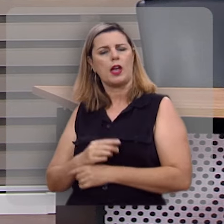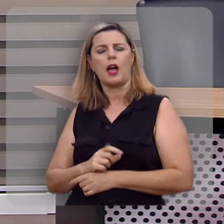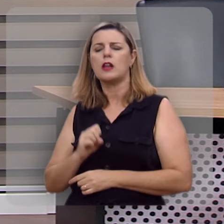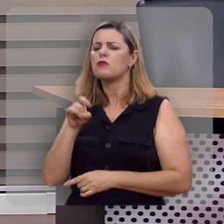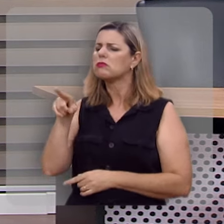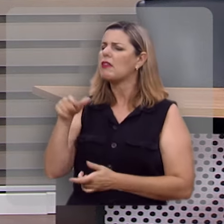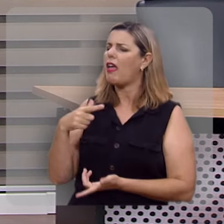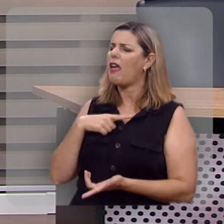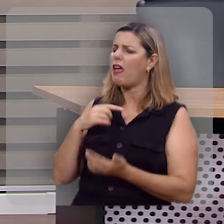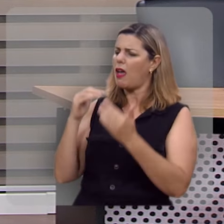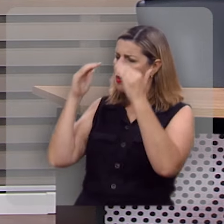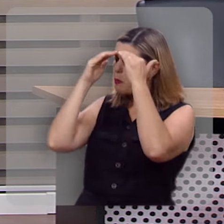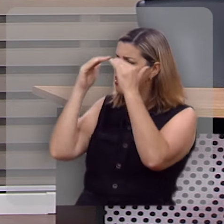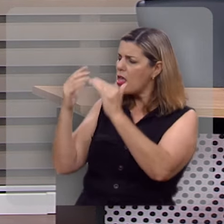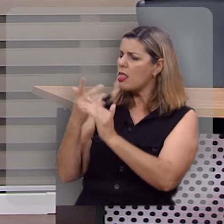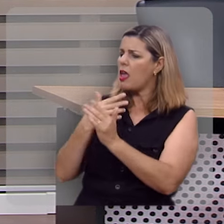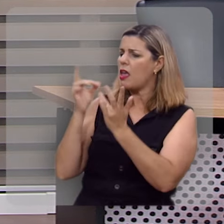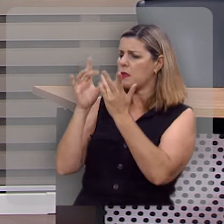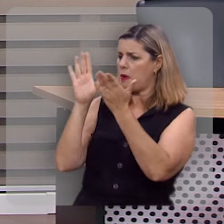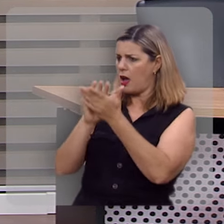se ela era submissa ao seu marido.